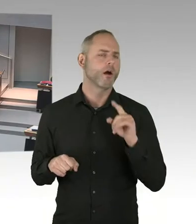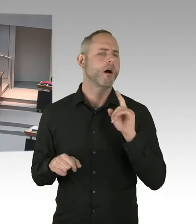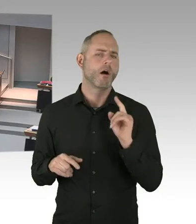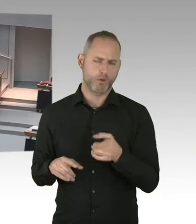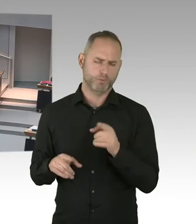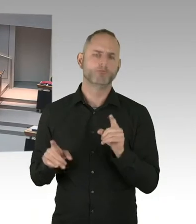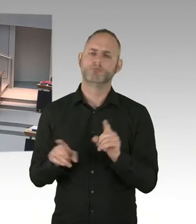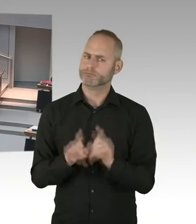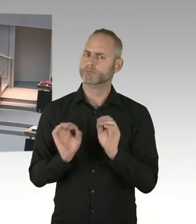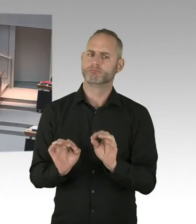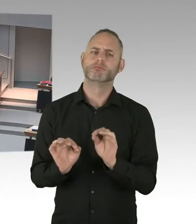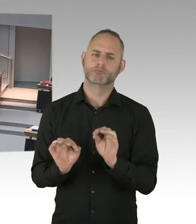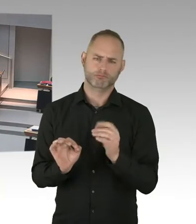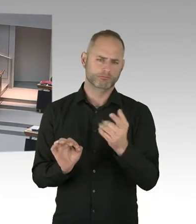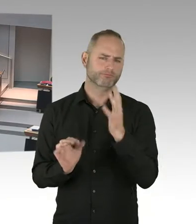dort etwas über den Bundesrat zu initiieren.